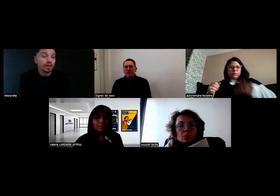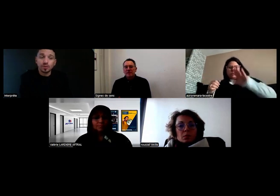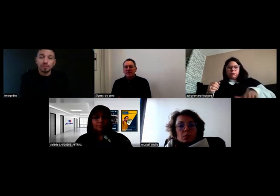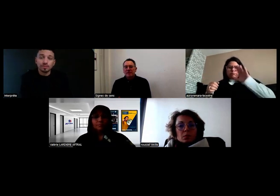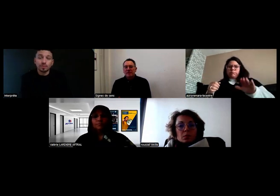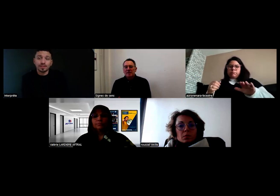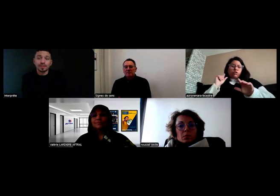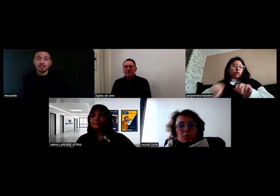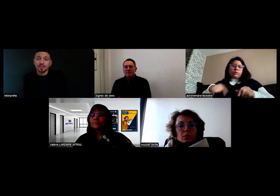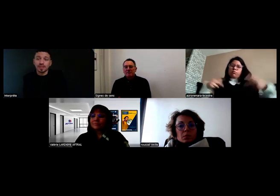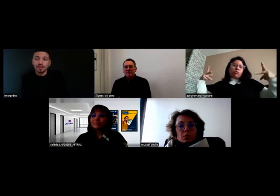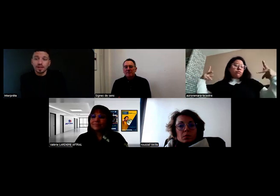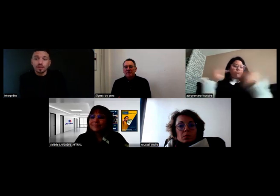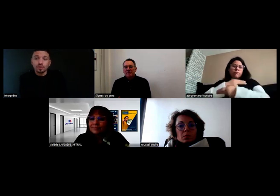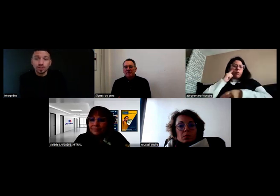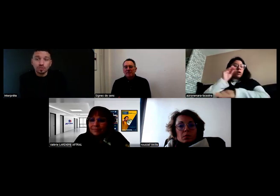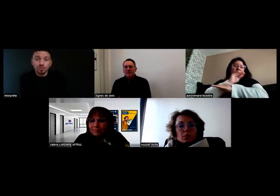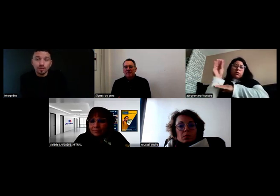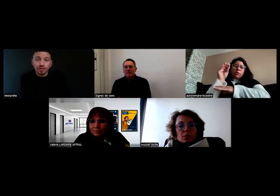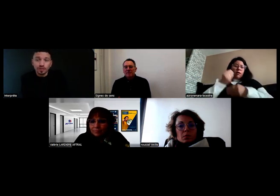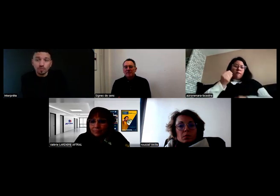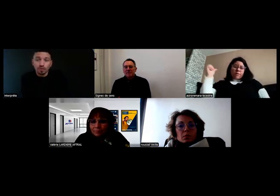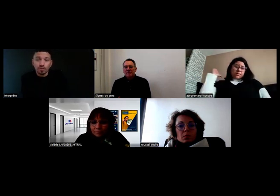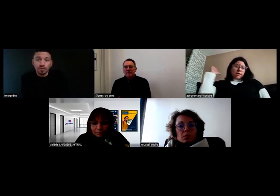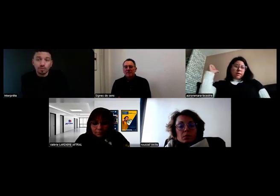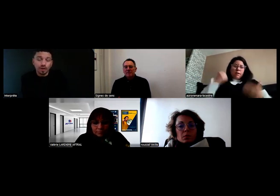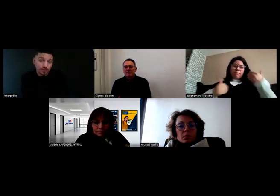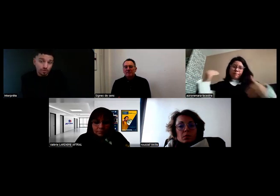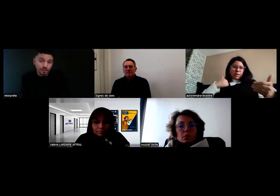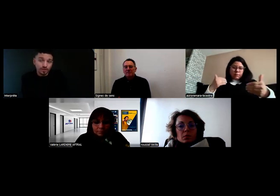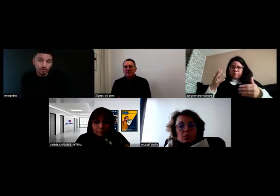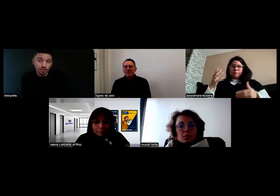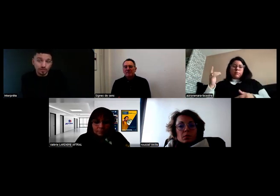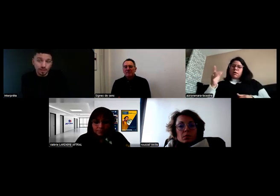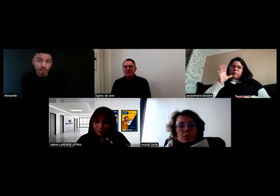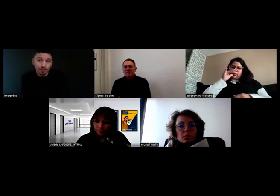et impossible de passer cette vitesse. Pour la sécurité des enfants que j'avais derrière,